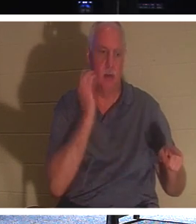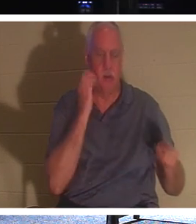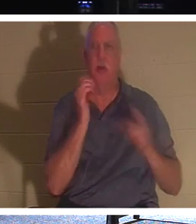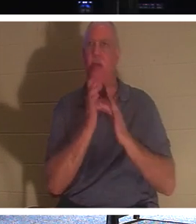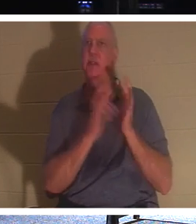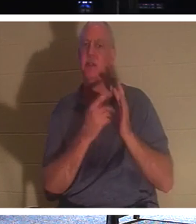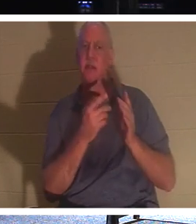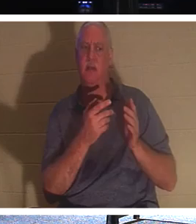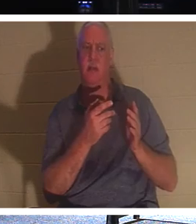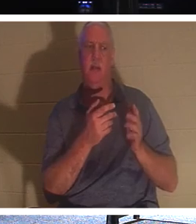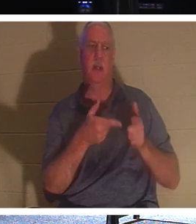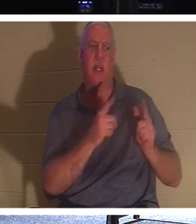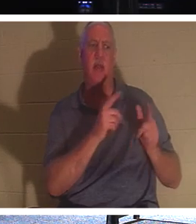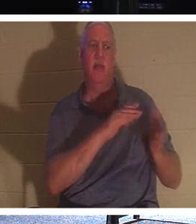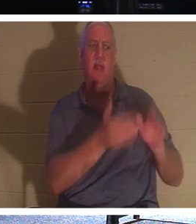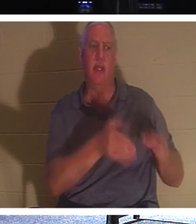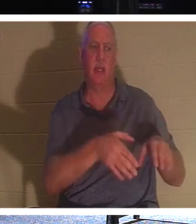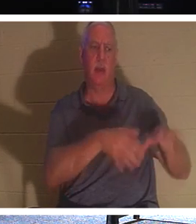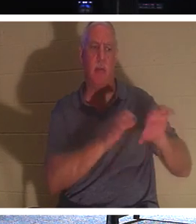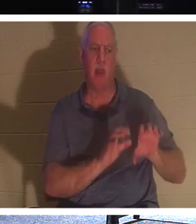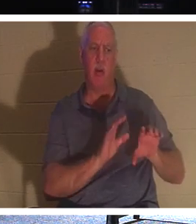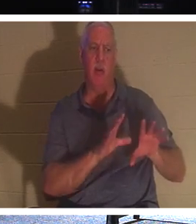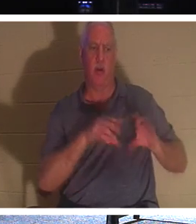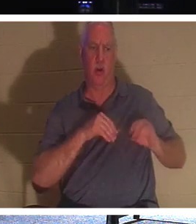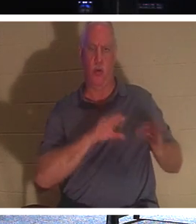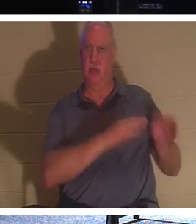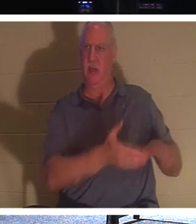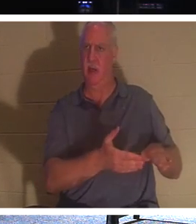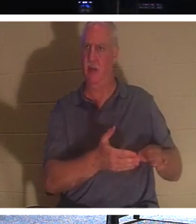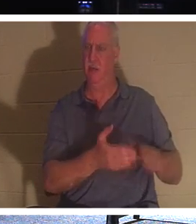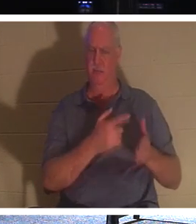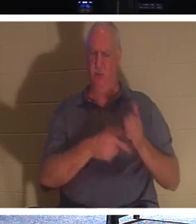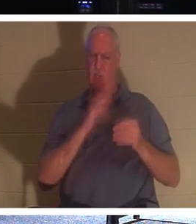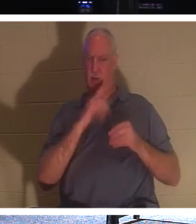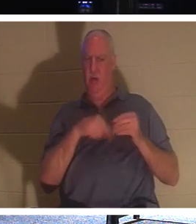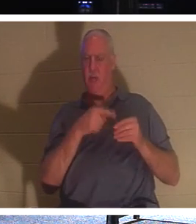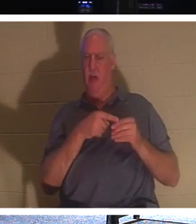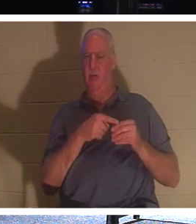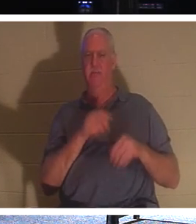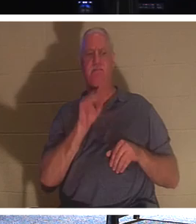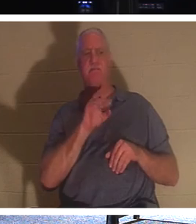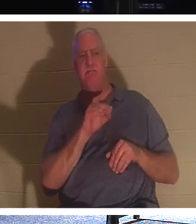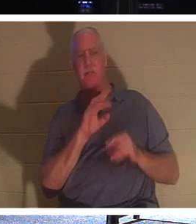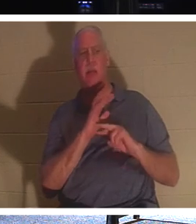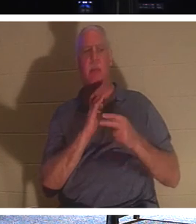хоронить мертвецов? О чем Он говорит? Он говорит, что смотри, что действительно нужно,